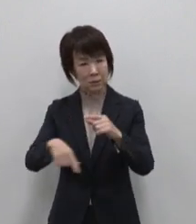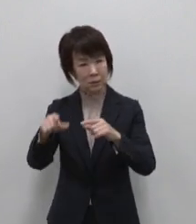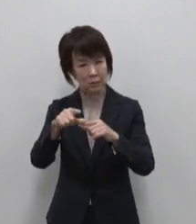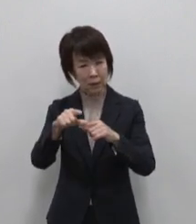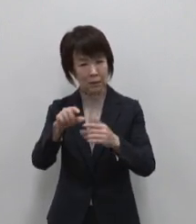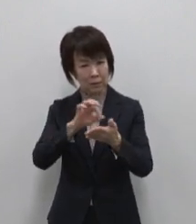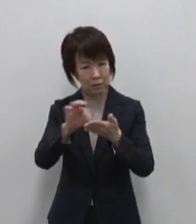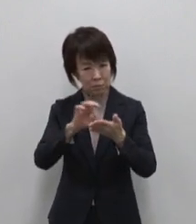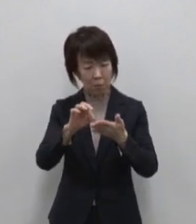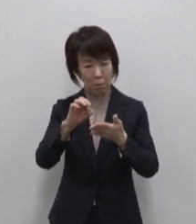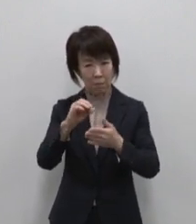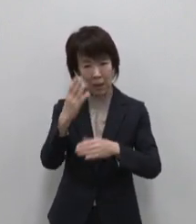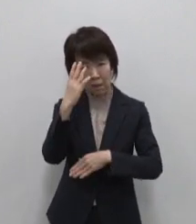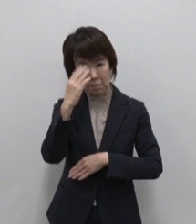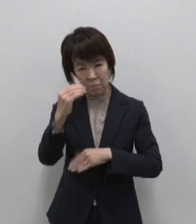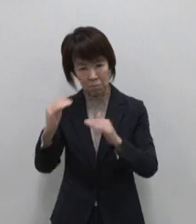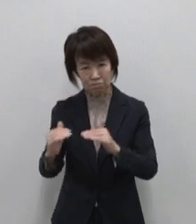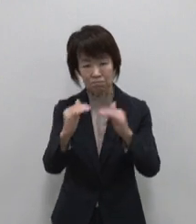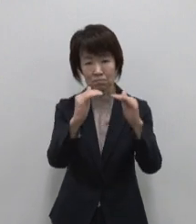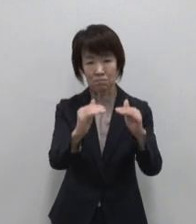魅力拡大の可能性が秘められています